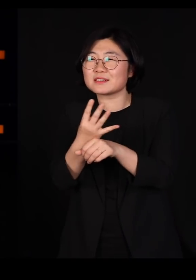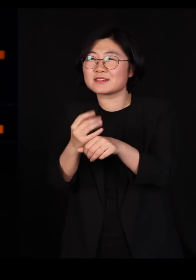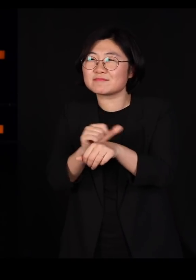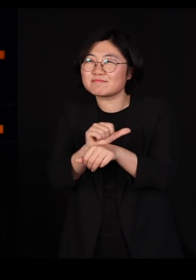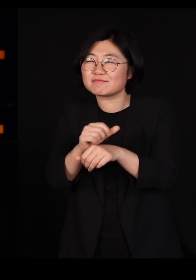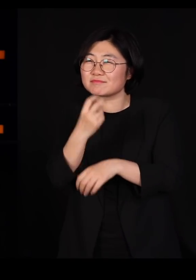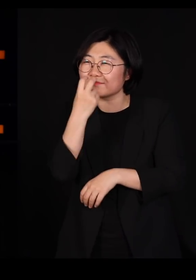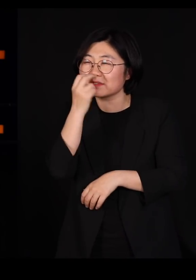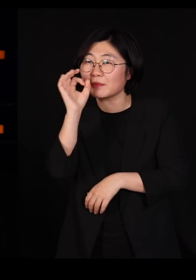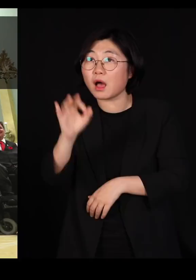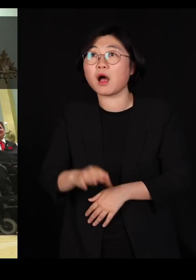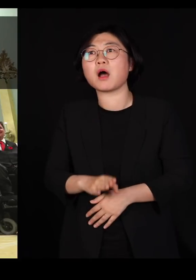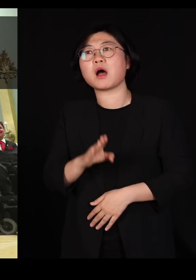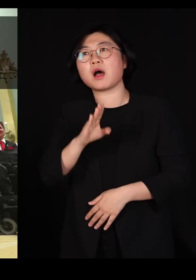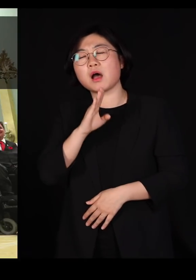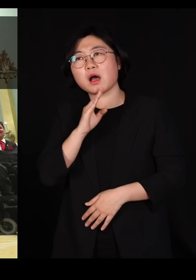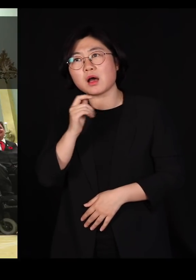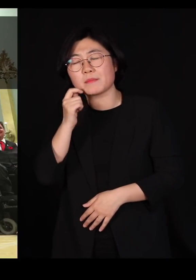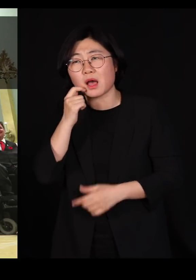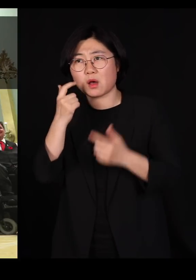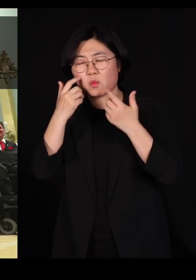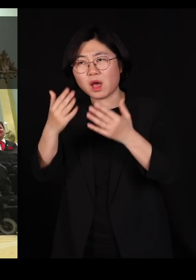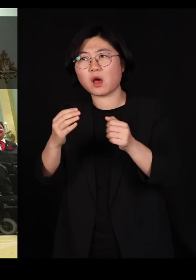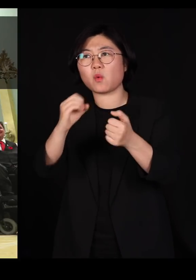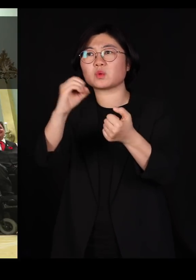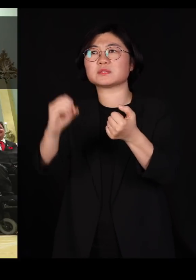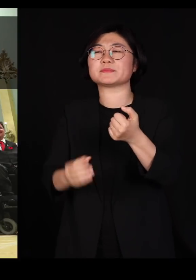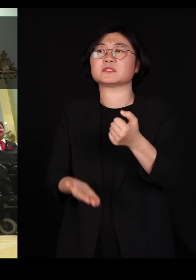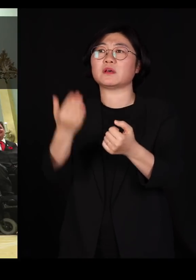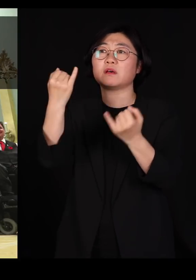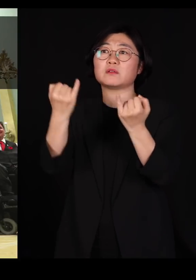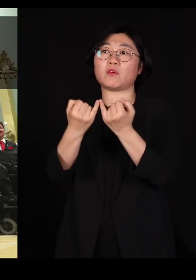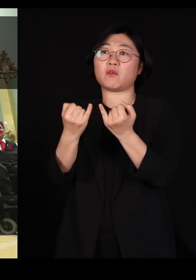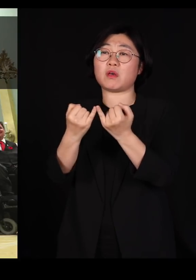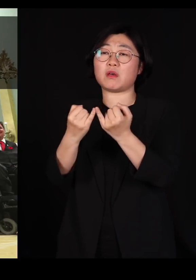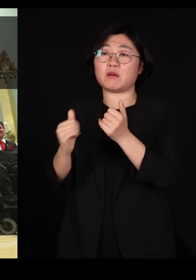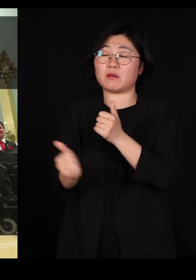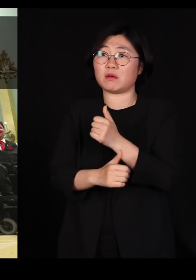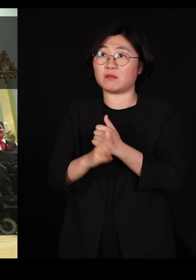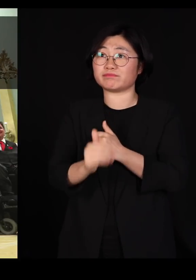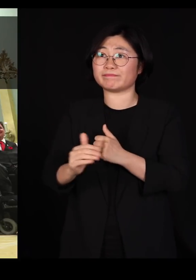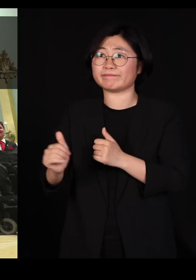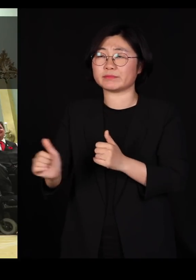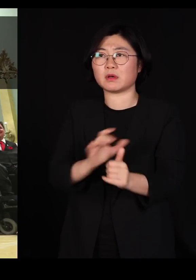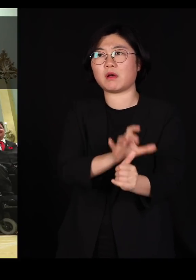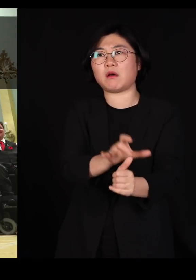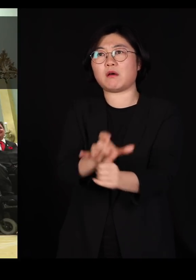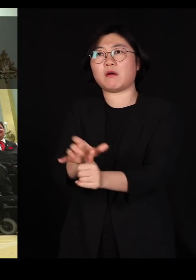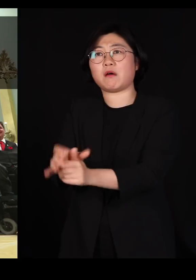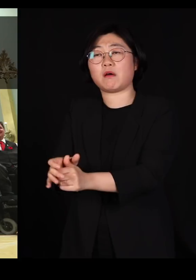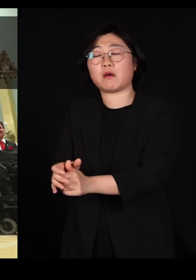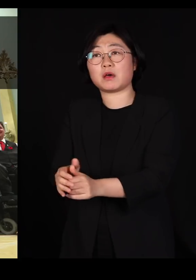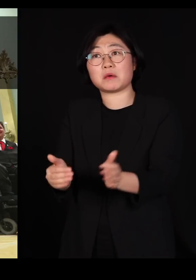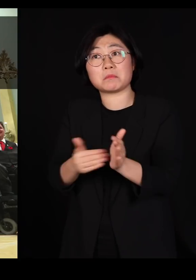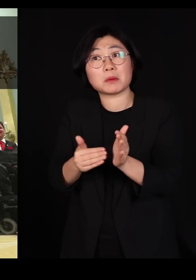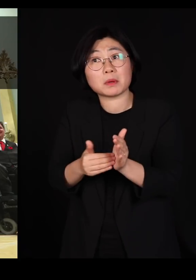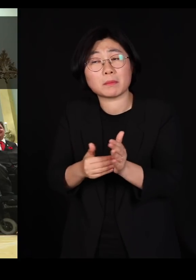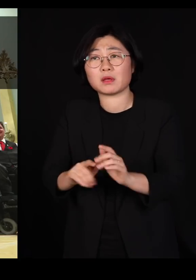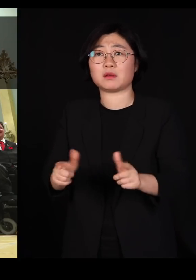진짜 정확하게 50%를 여성을 여성장관 임명하고요 거기서 끝난 게 아닙니다